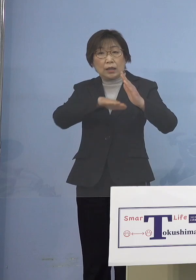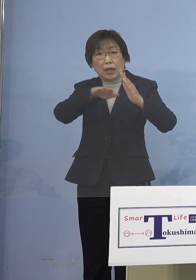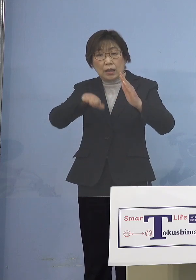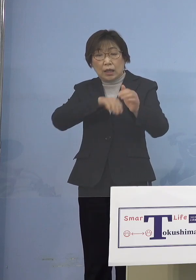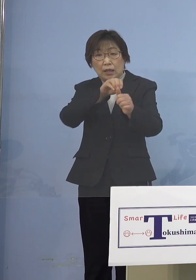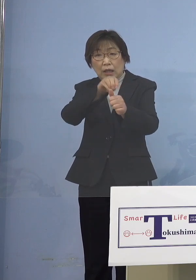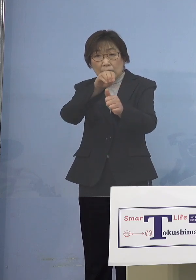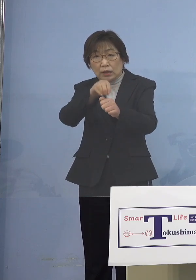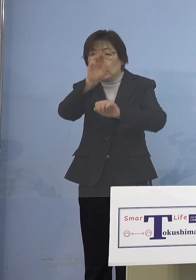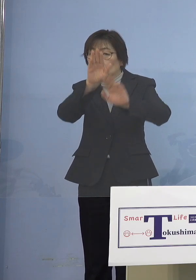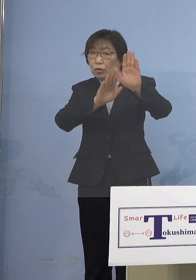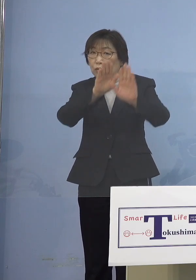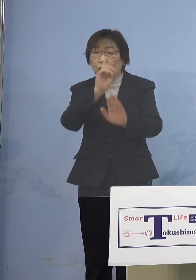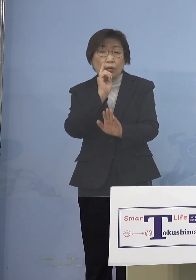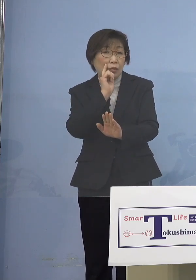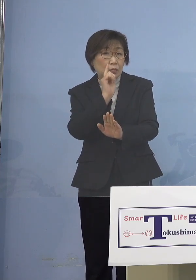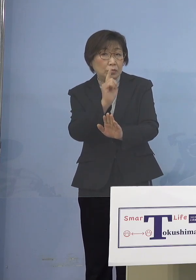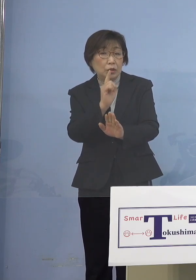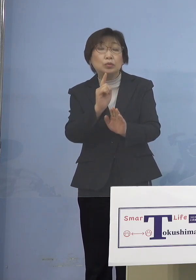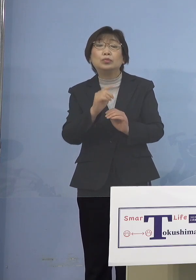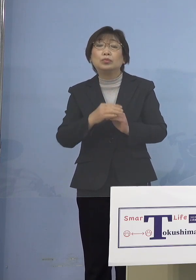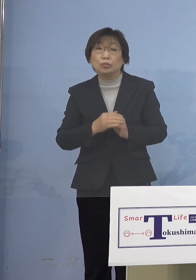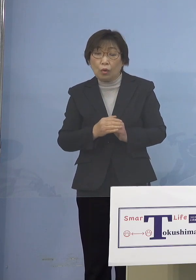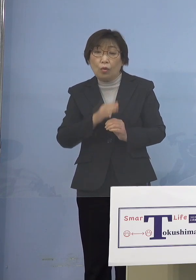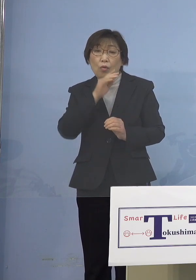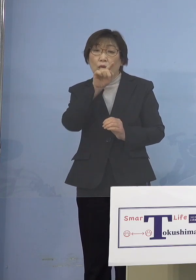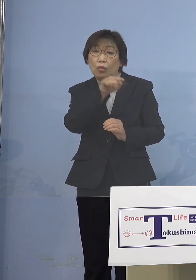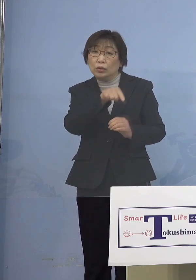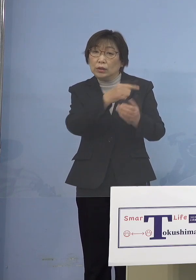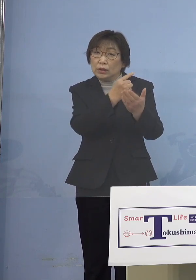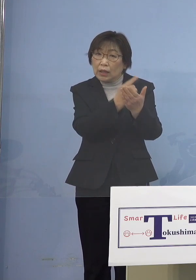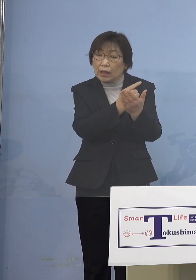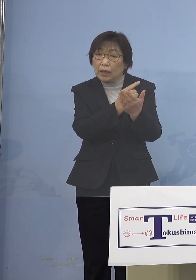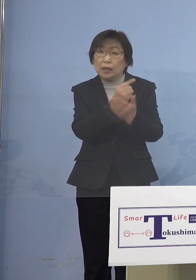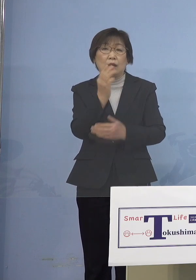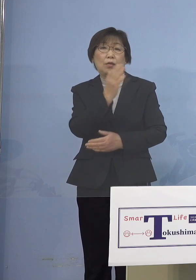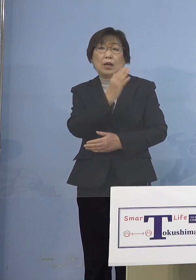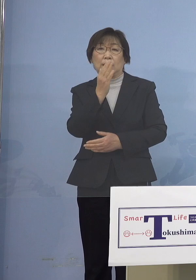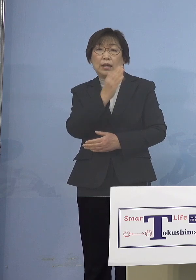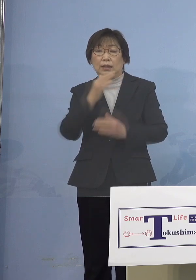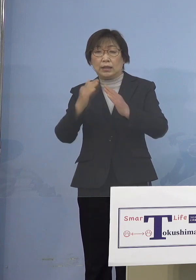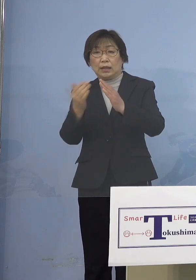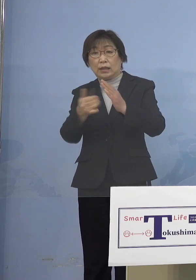ご本人だけではなくて ご家族にそうした症状をお持ちの方が